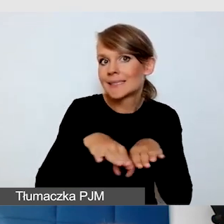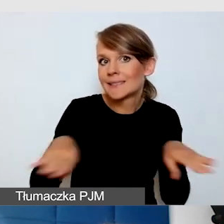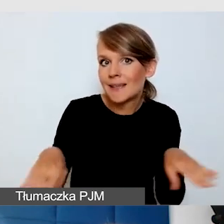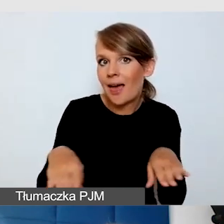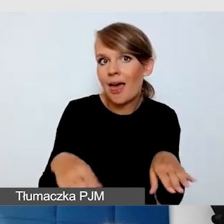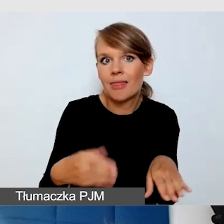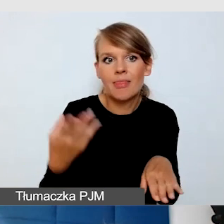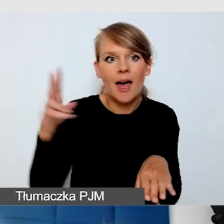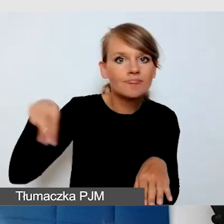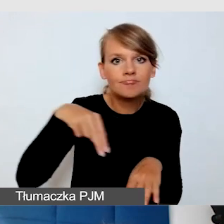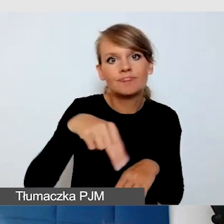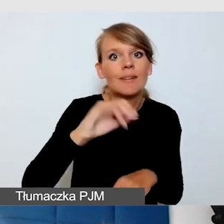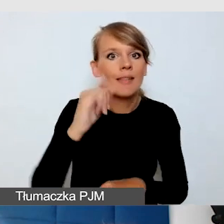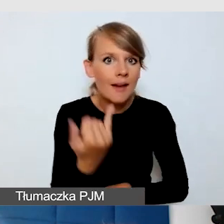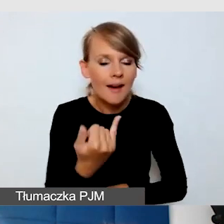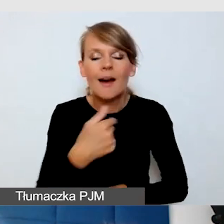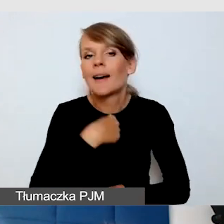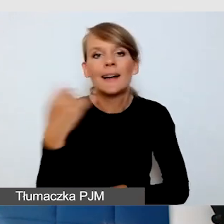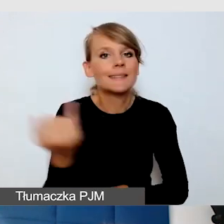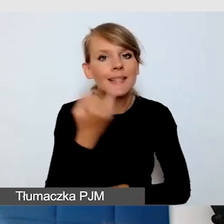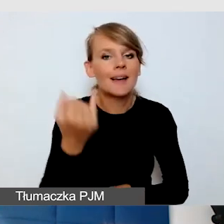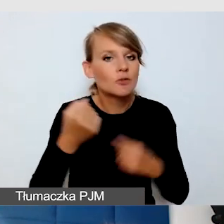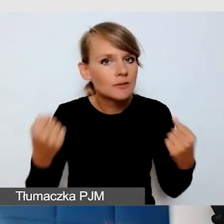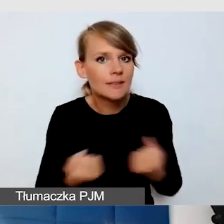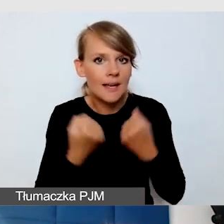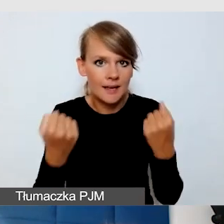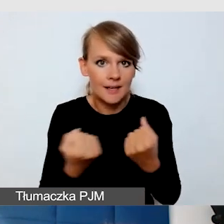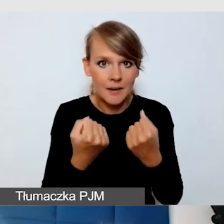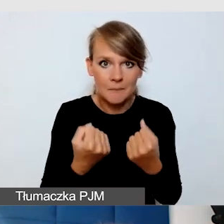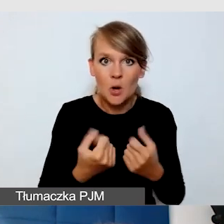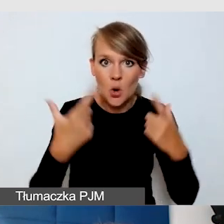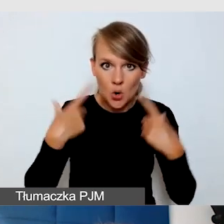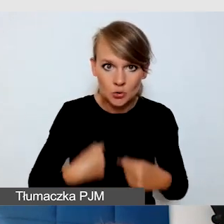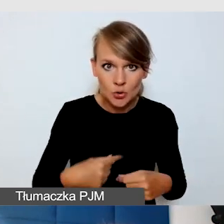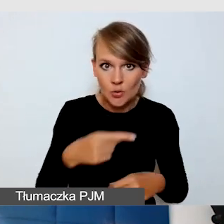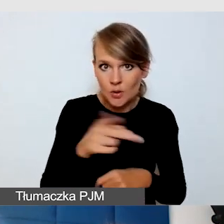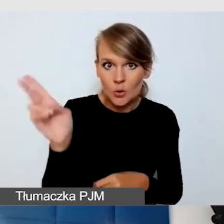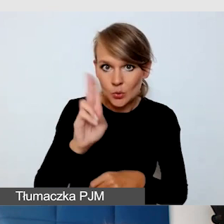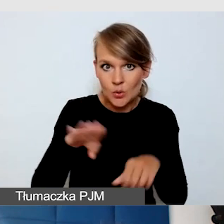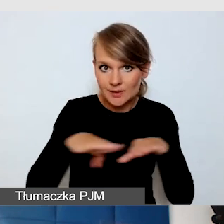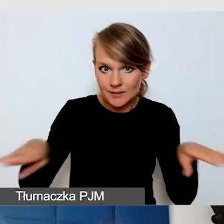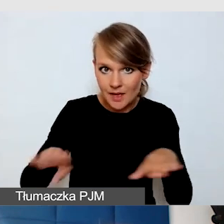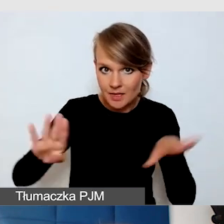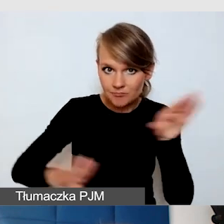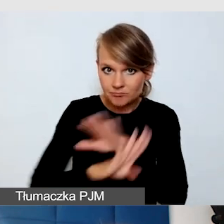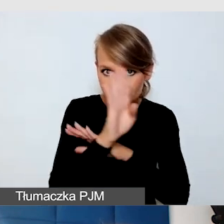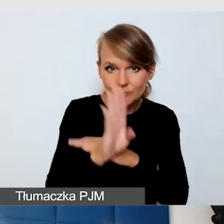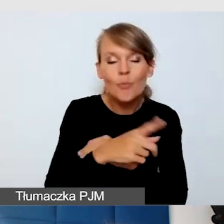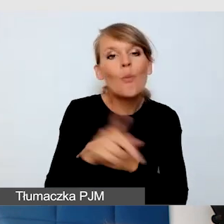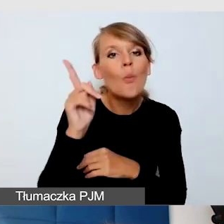Ja zawsze dbam o to, żeby osoby, które występują na scenie, miały świadomość, że są tłumaczenia na język migowy,